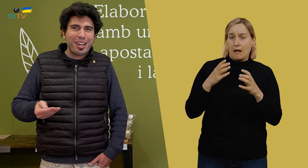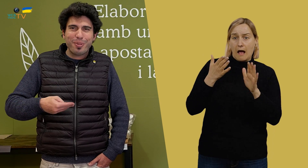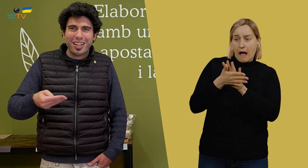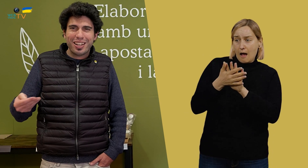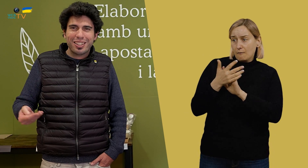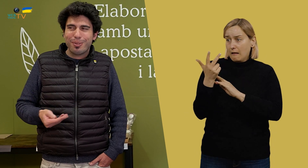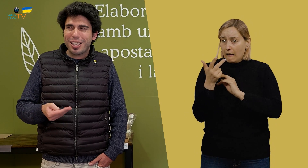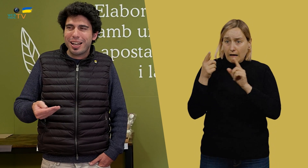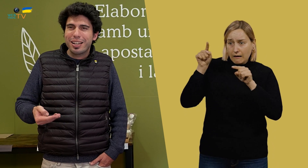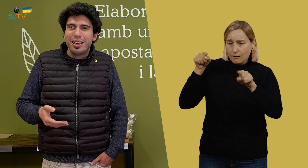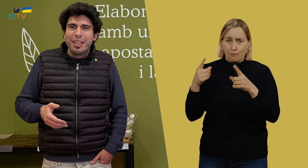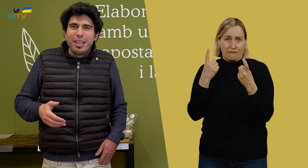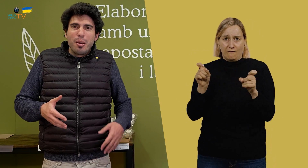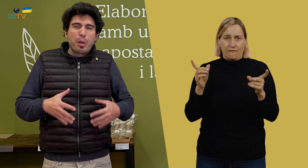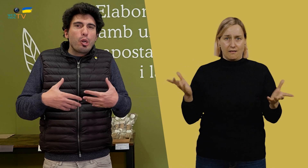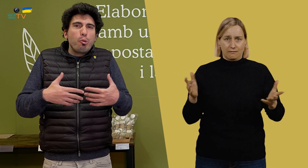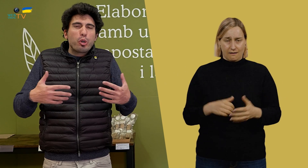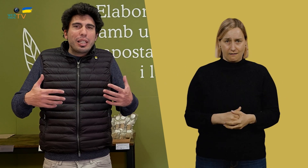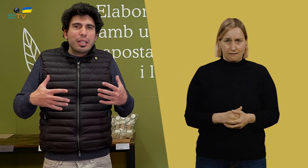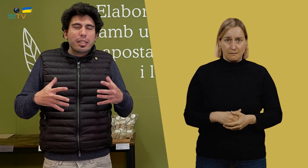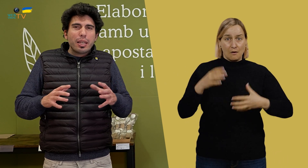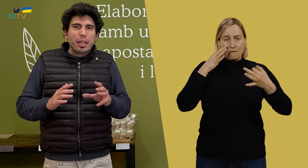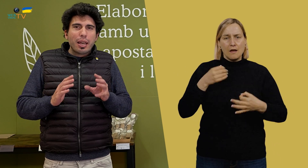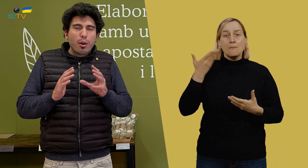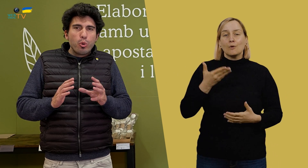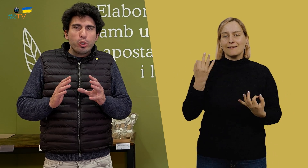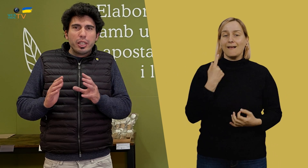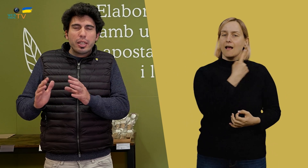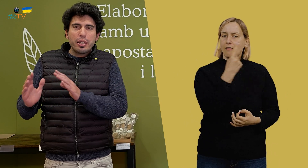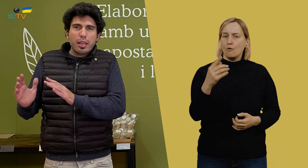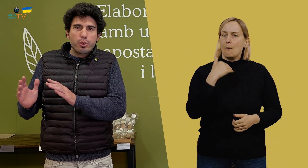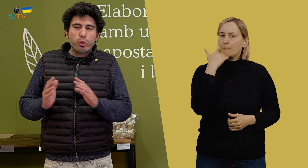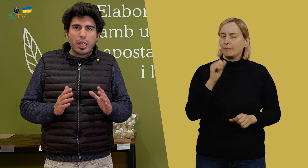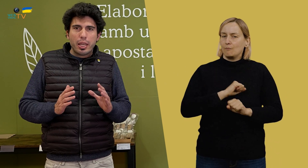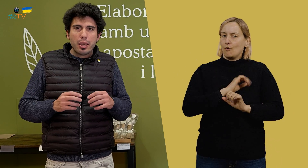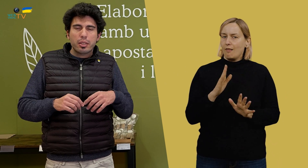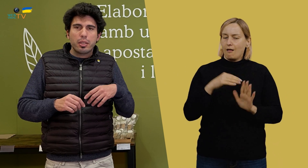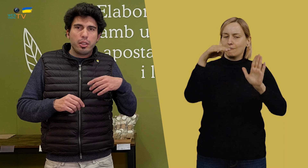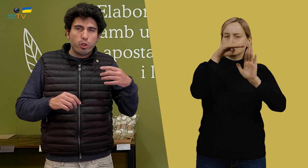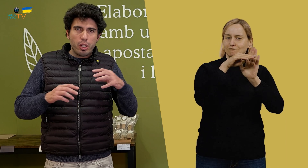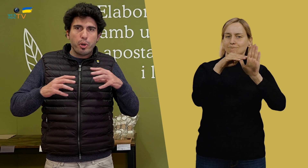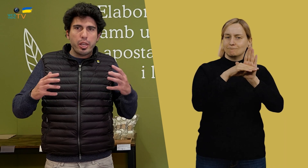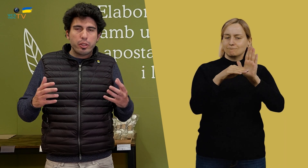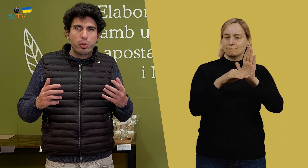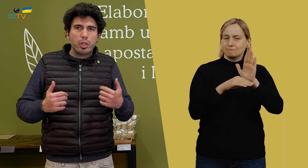No hace falta casi ni hablar para trabajar. Pero, bueno, lo importante es que cada uno tiene asignadas sus tareas dentro del proyecto,